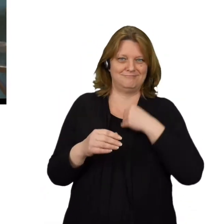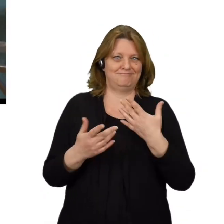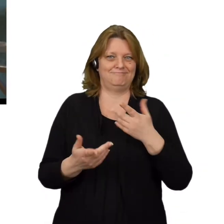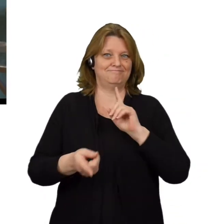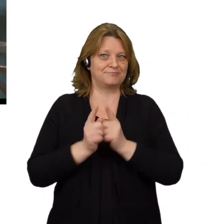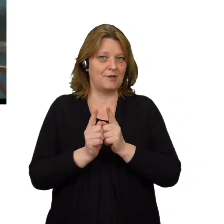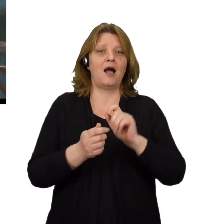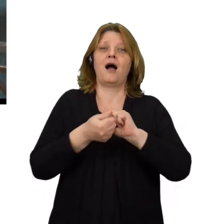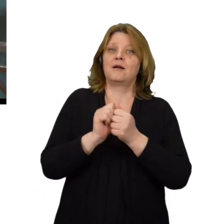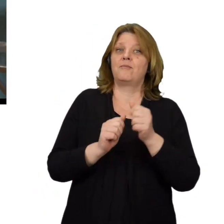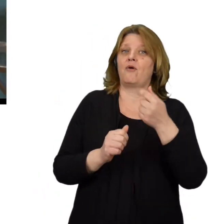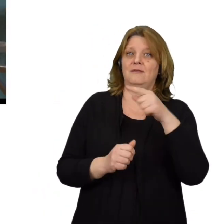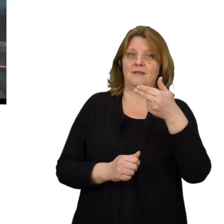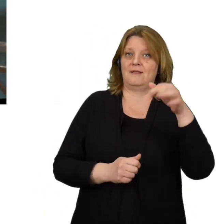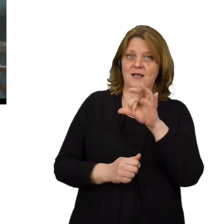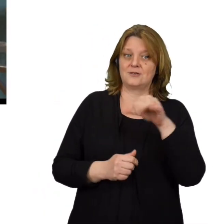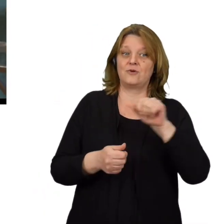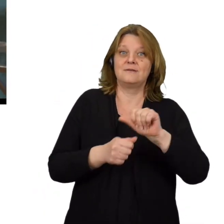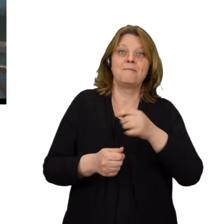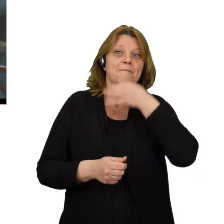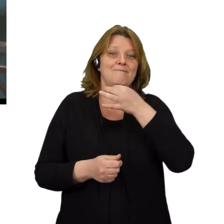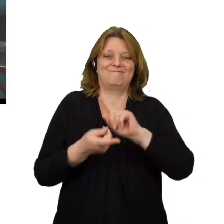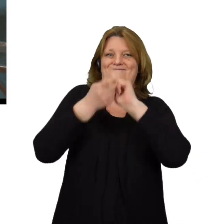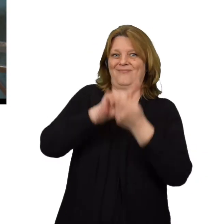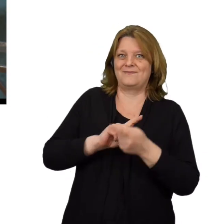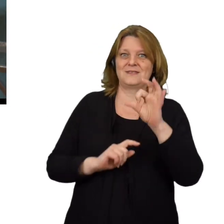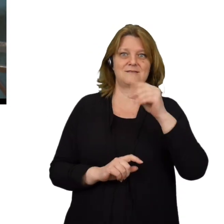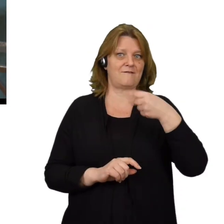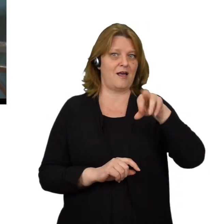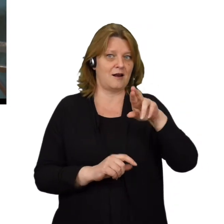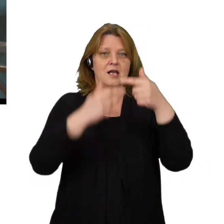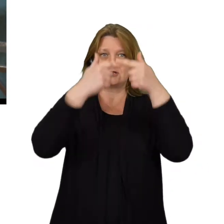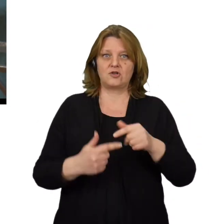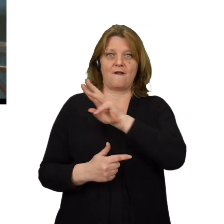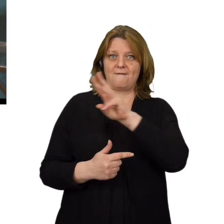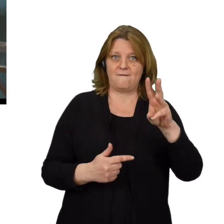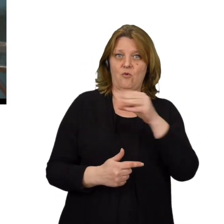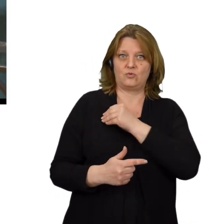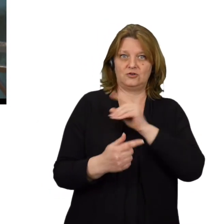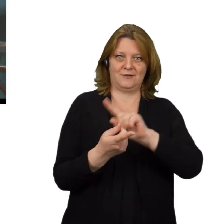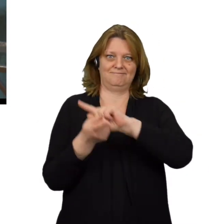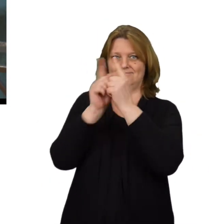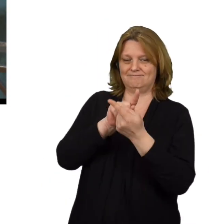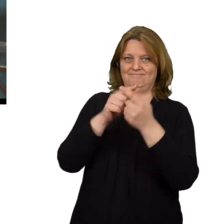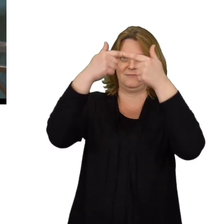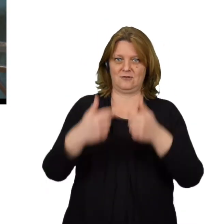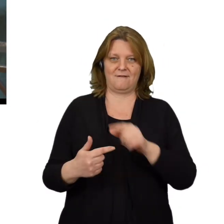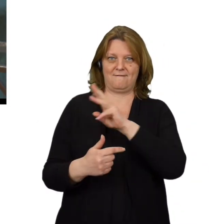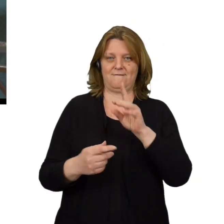lub spoofing DNS - polegający na modyfikacji serwera w celu przekierowania ruchu z konkretnej domeny na inny adres IP.